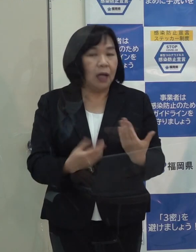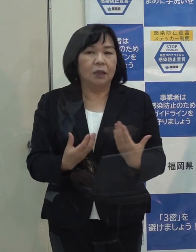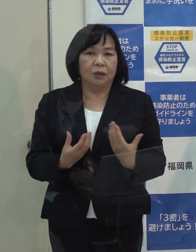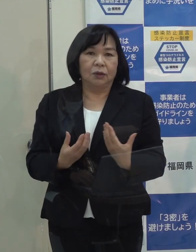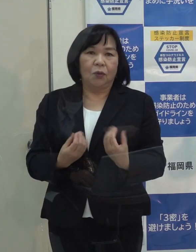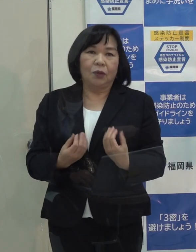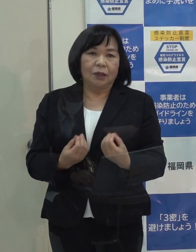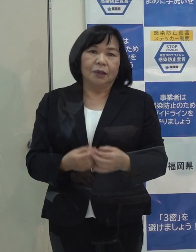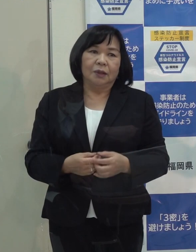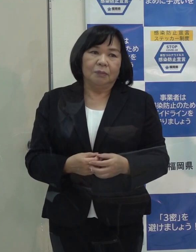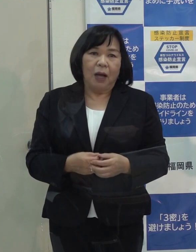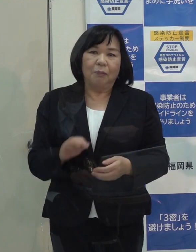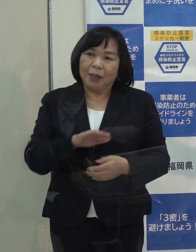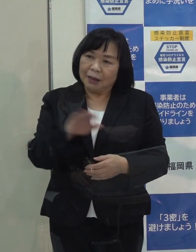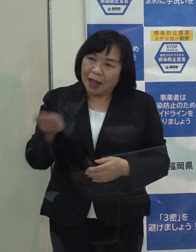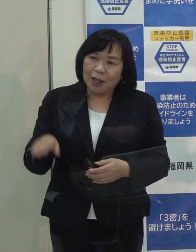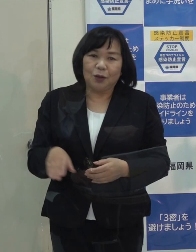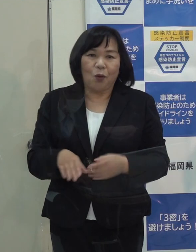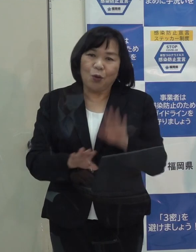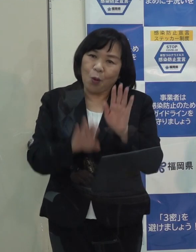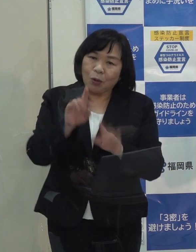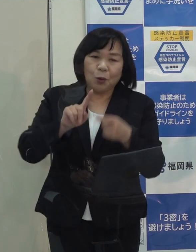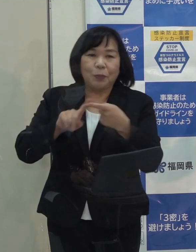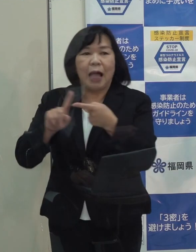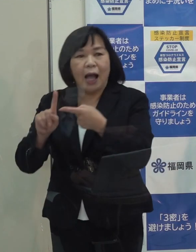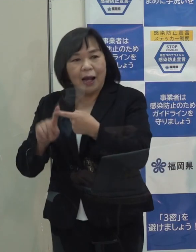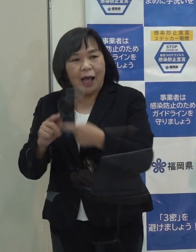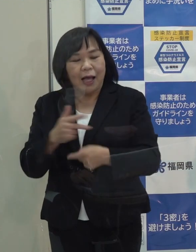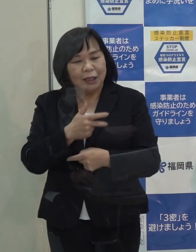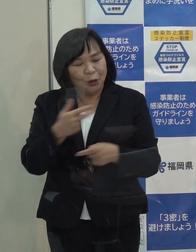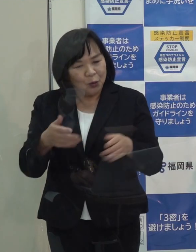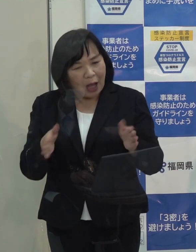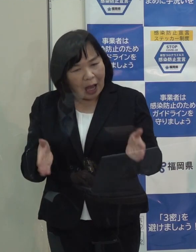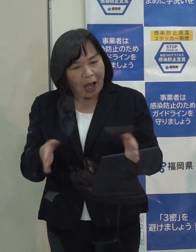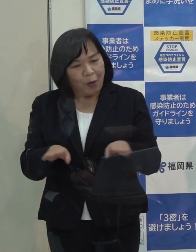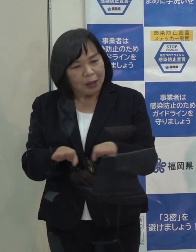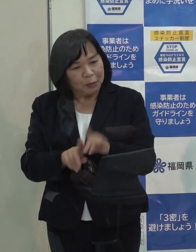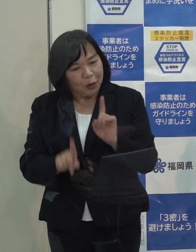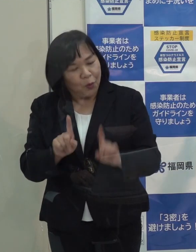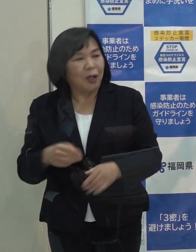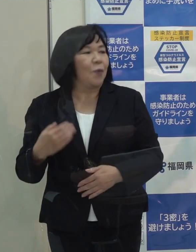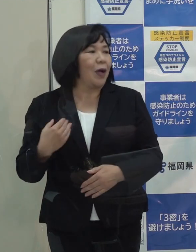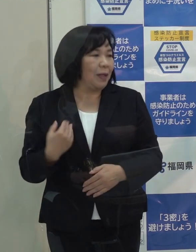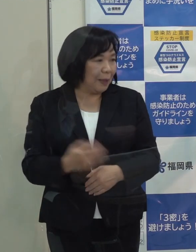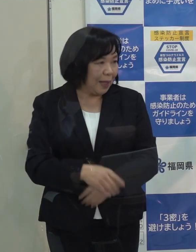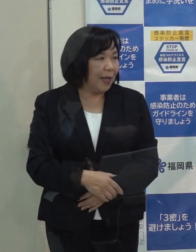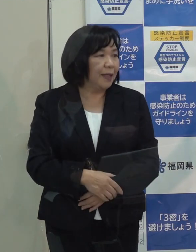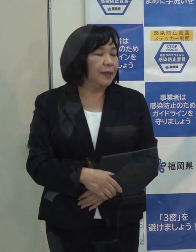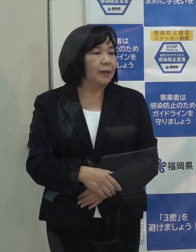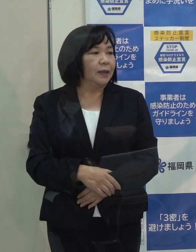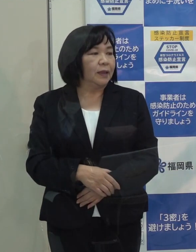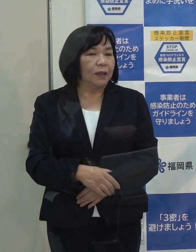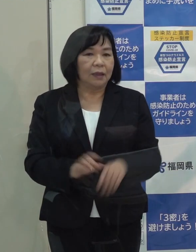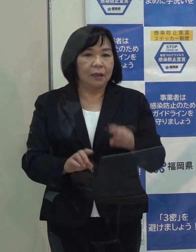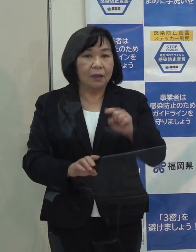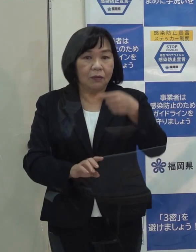（知事）ちょっとそれは皆さんの様子を見て １週間休むかどうかというのは これから考えていきます （記者）年始は４日とか